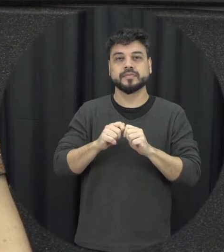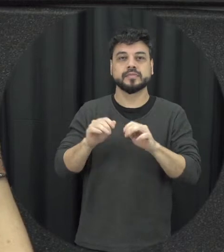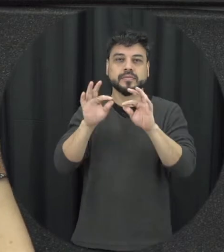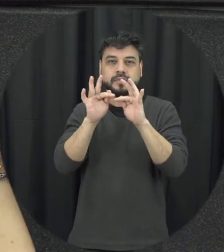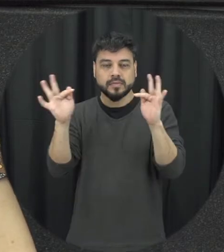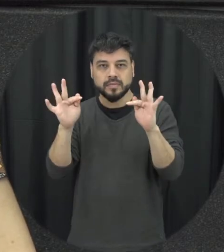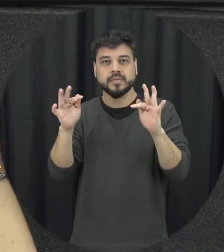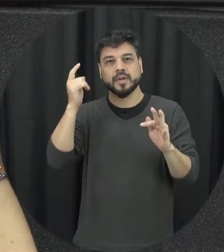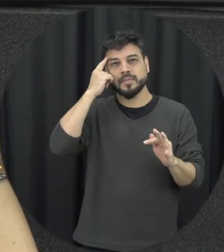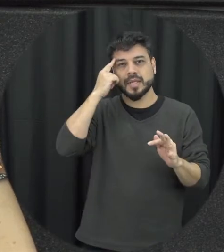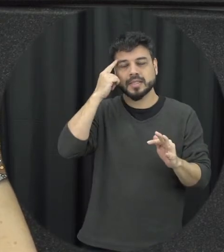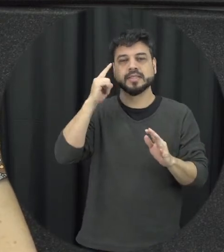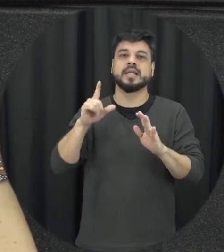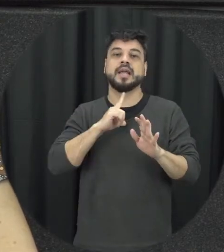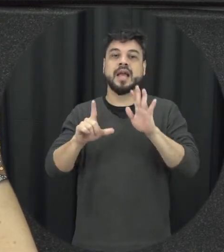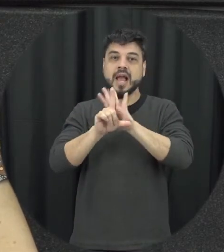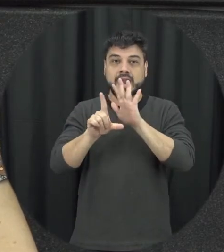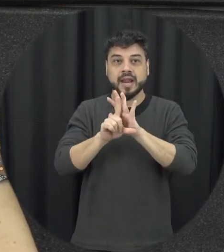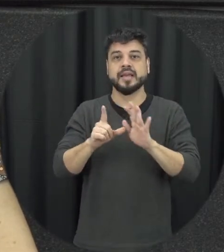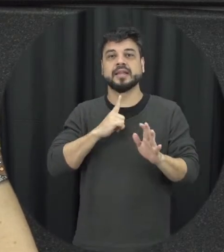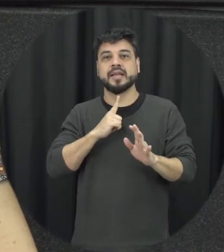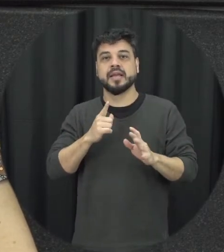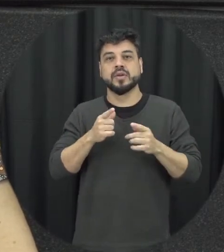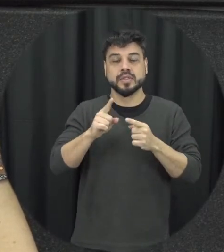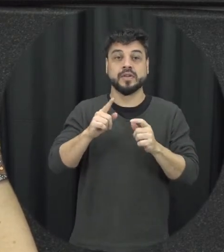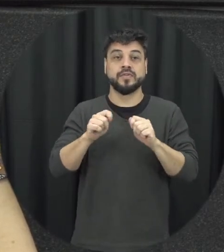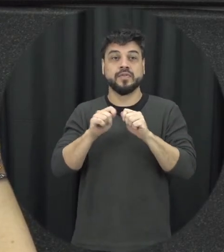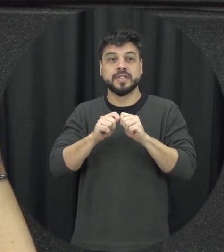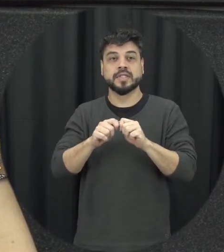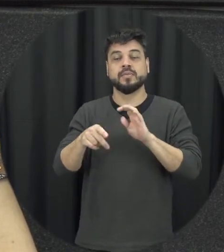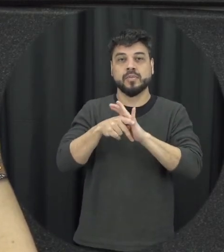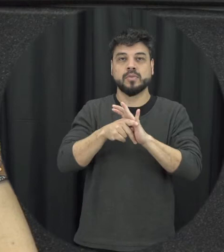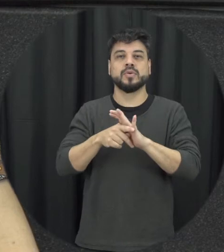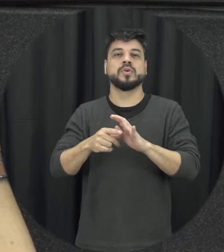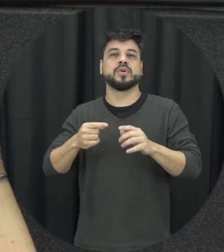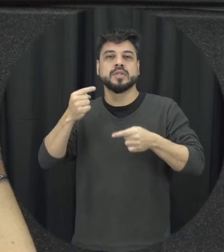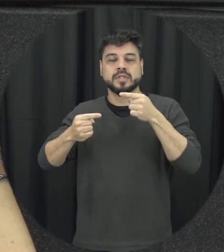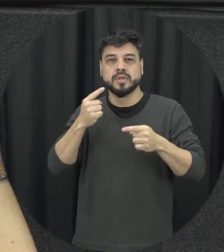justamente o que a lei da Maria da Penha vem desafiar esse ditado popular, que não se mete a colher